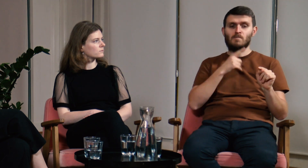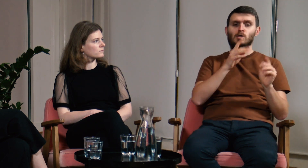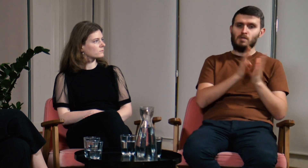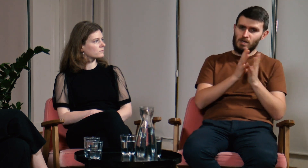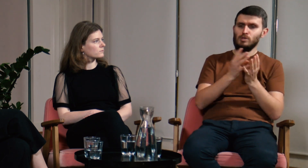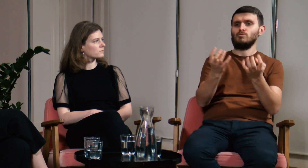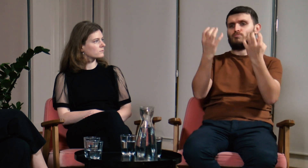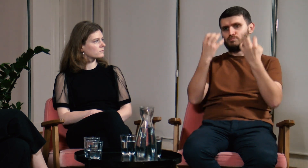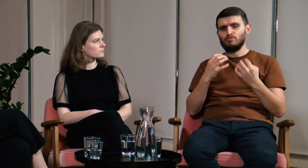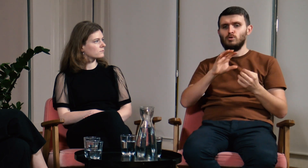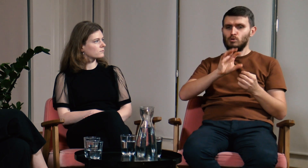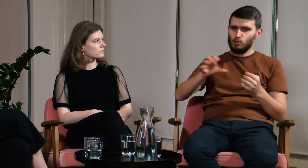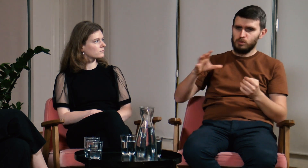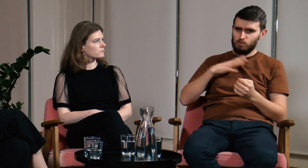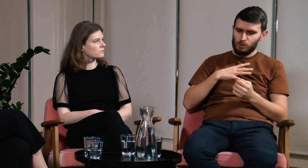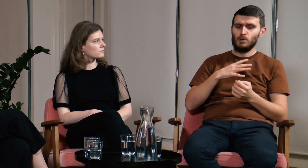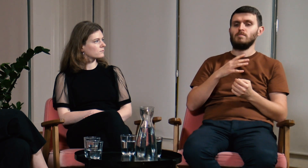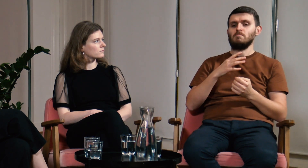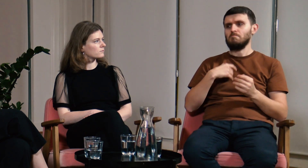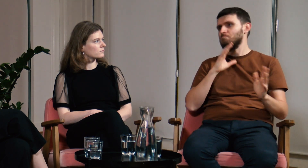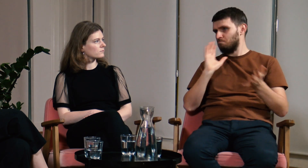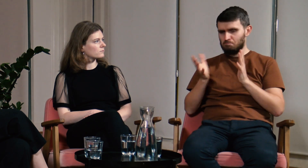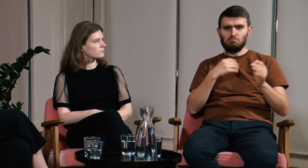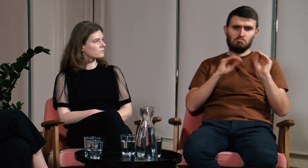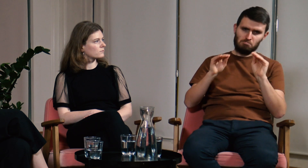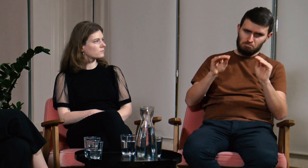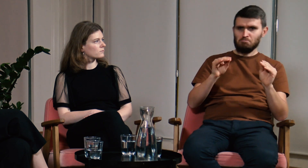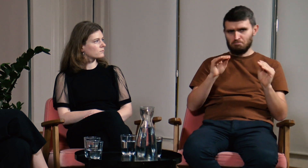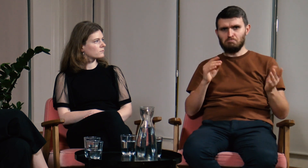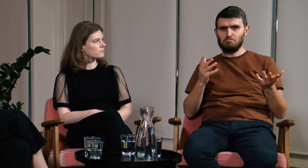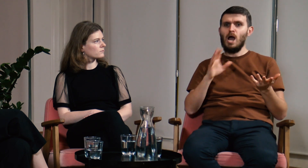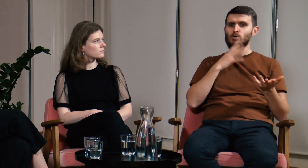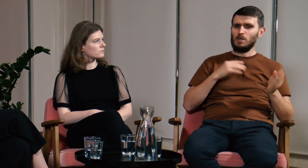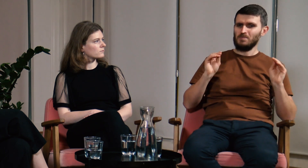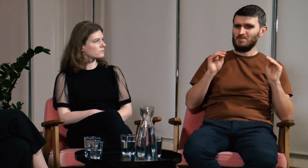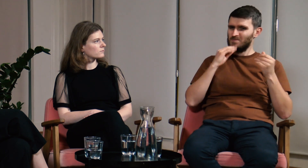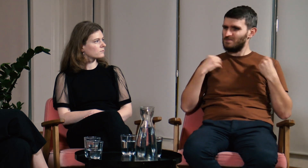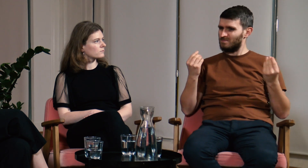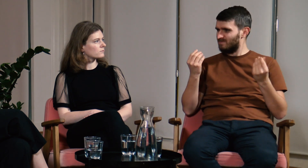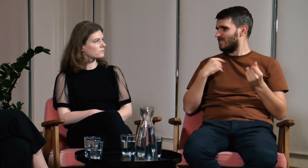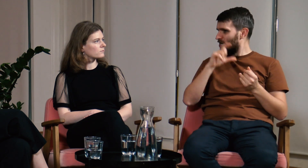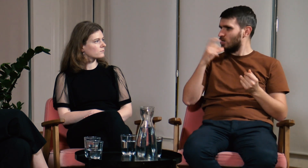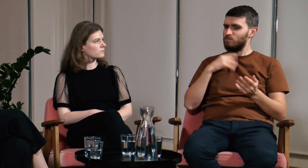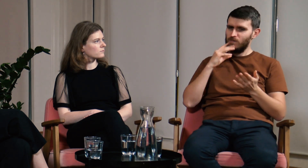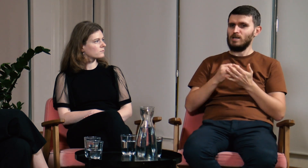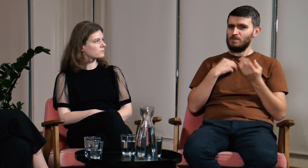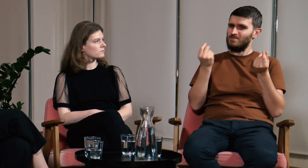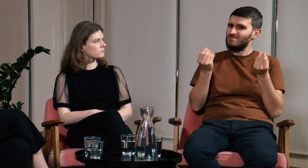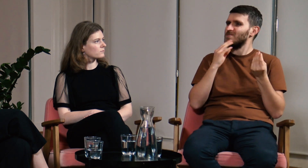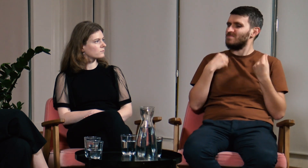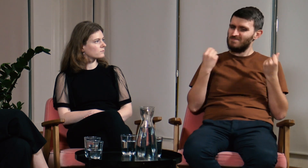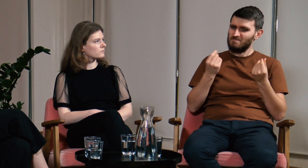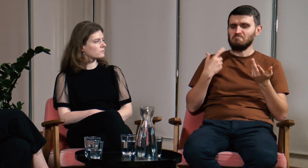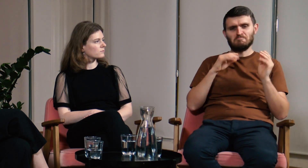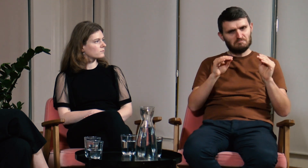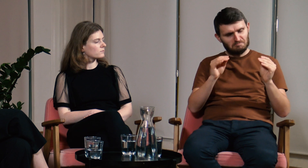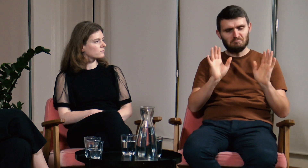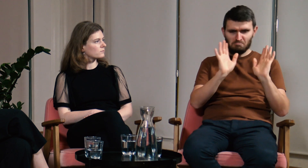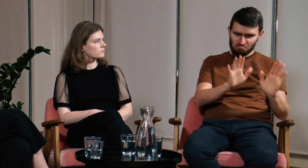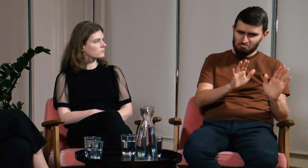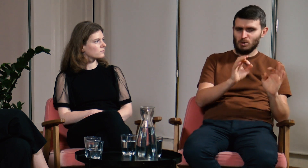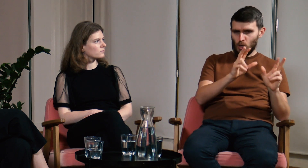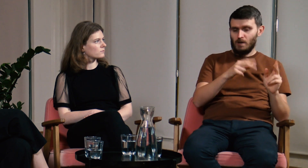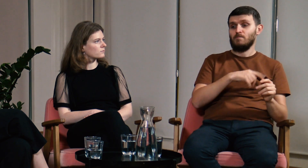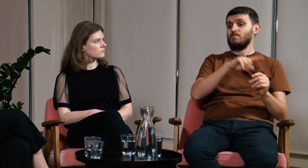Podczas zajęć w 2019 roku uczyłem kilka grup, i powtórzę raz jeszcze, cały czas miałem wrażenie, że czegoś mi brakuje.